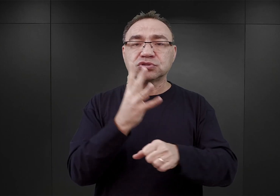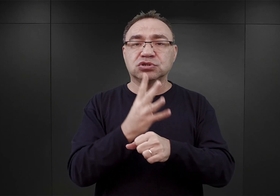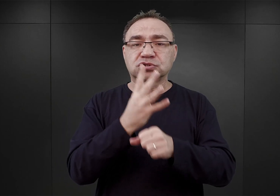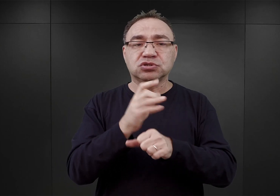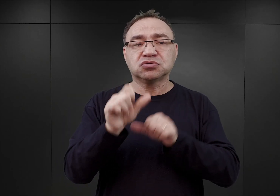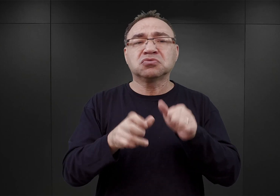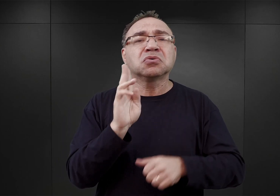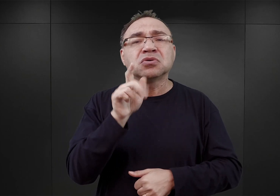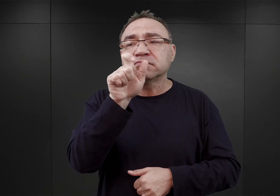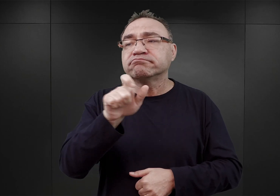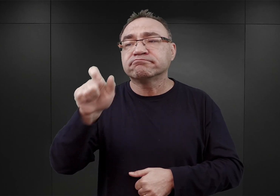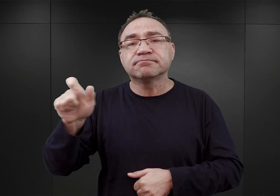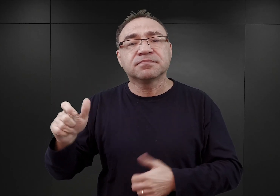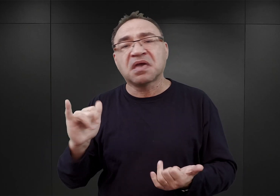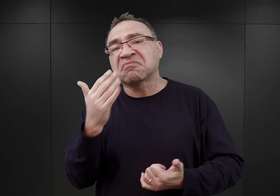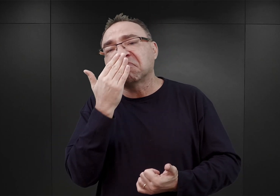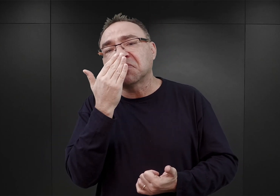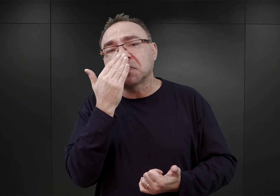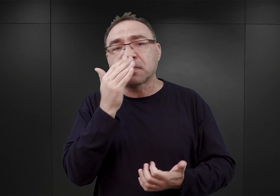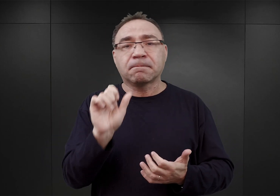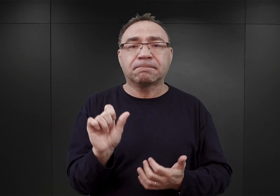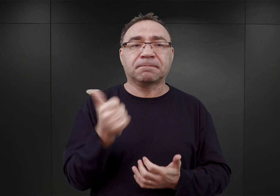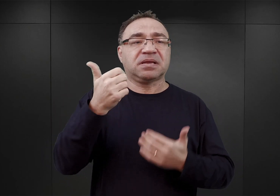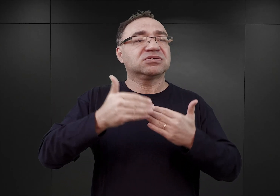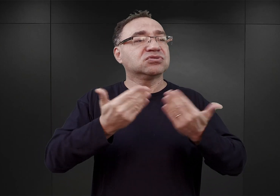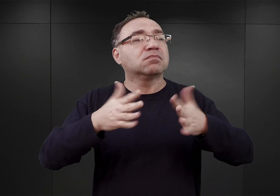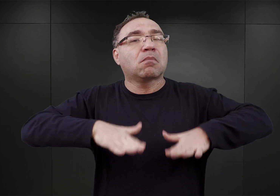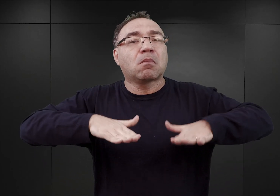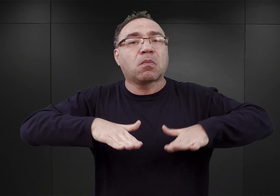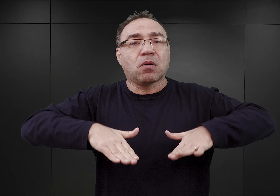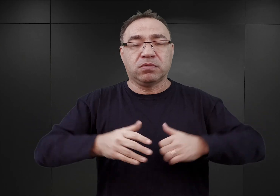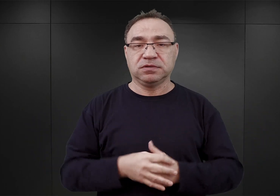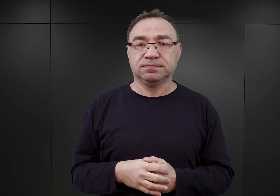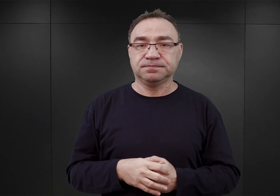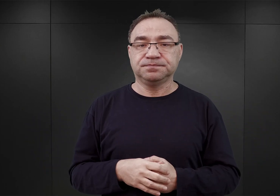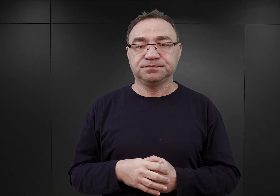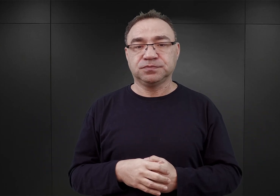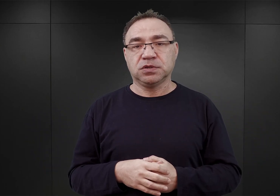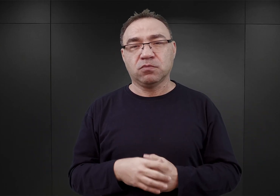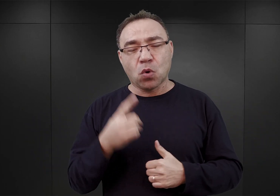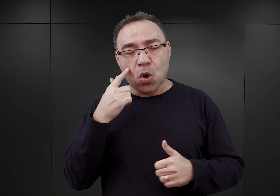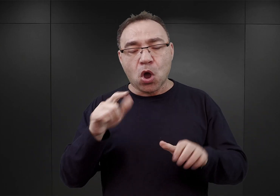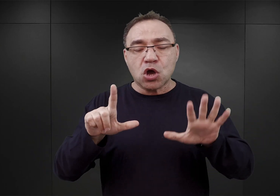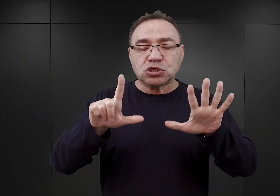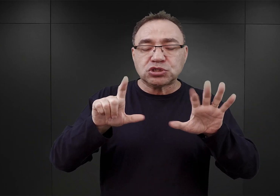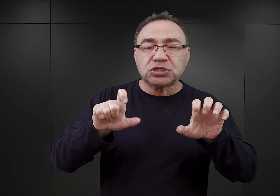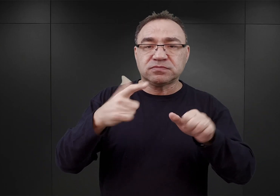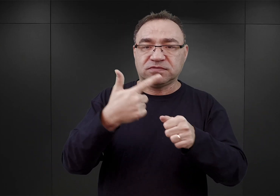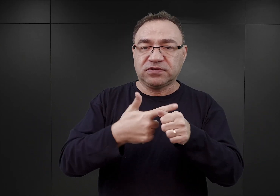i jak wyglądały te pierwsze dni w obozie? Było to 728 Polaków, więźniów politycznych.